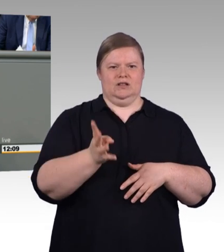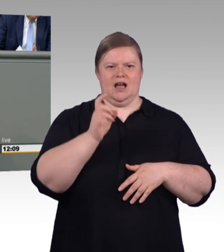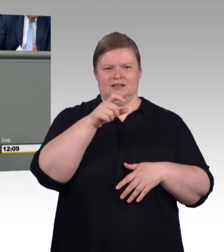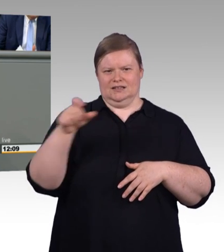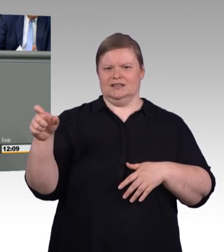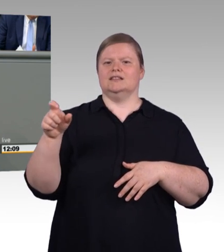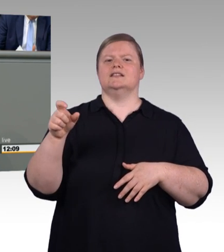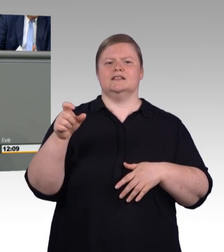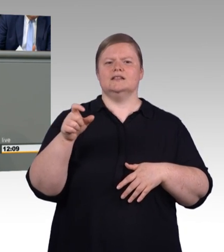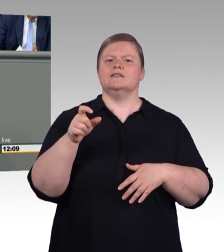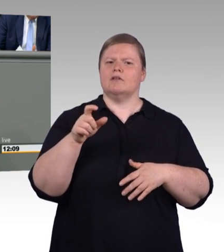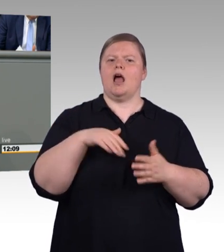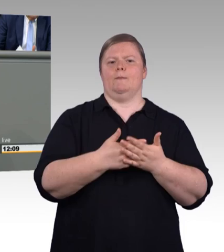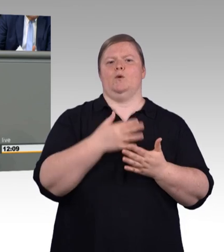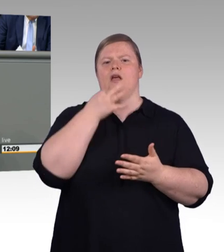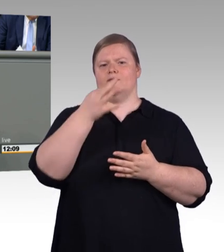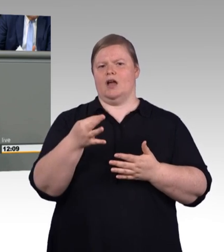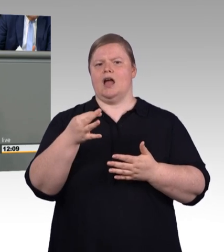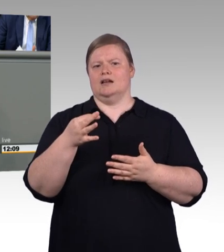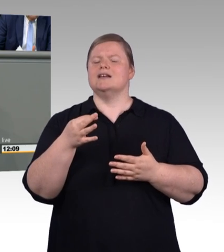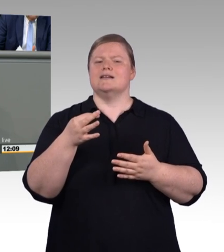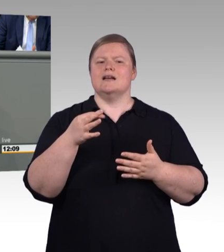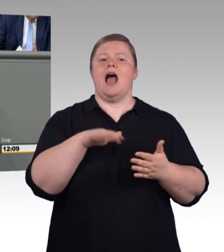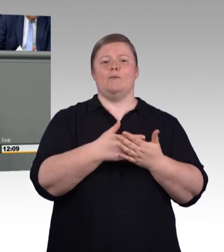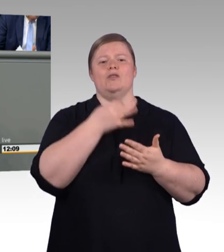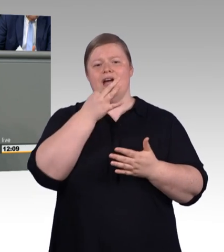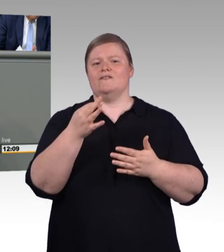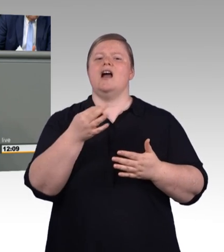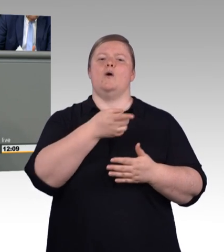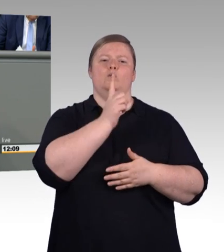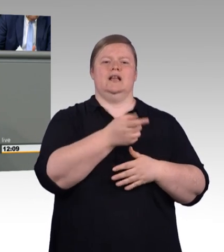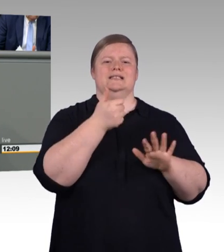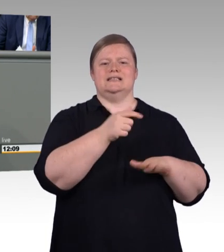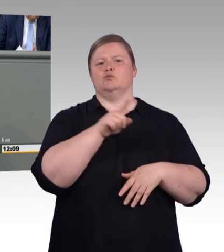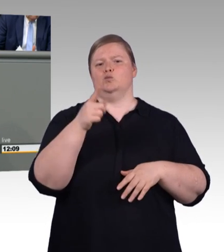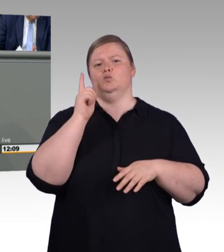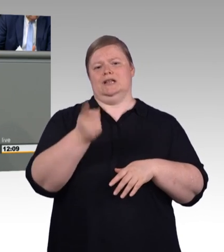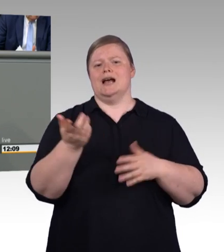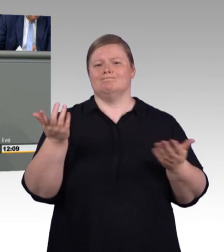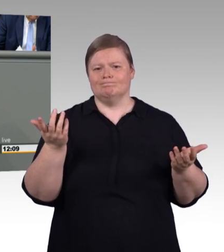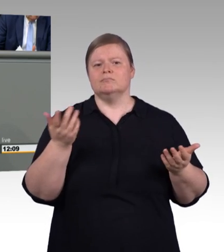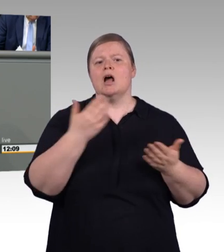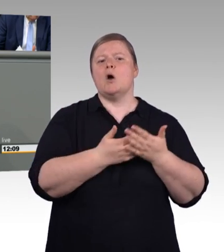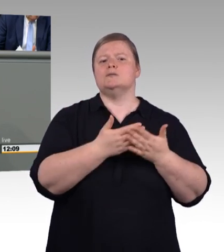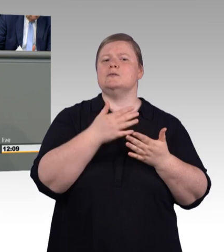Und insofern werde ich auch gleich bei der Mindestausbildungsvergütung noch einmal darauf eingehen. Aber wie gesagt, wo Licht ist, ist auch Schatten.